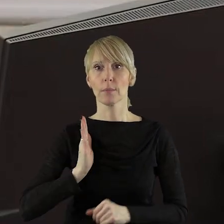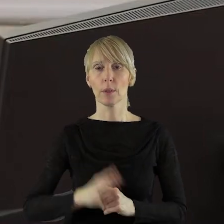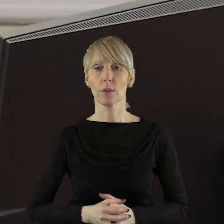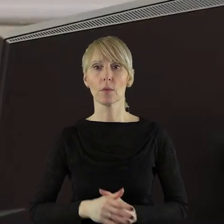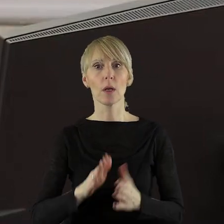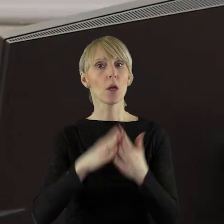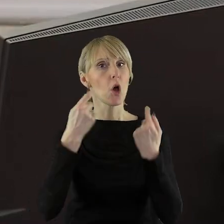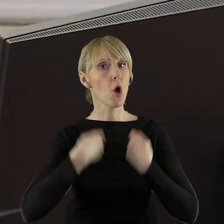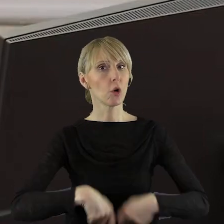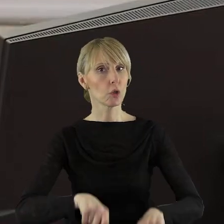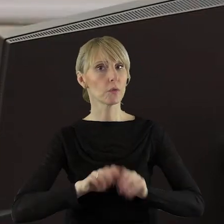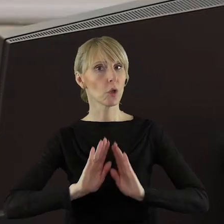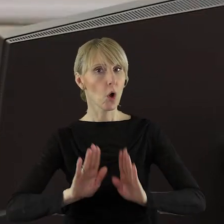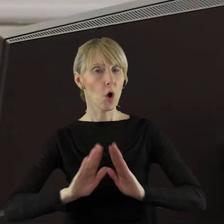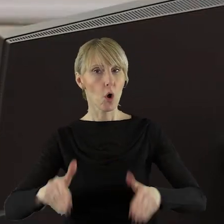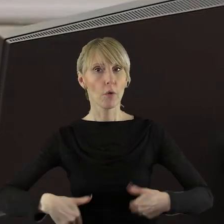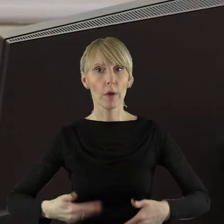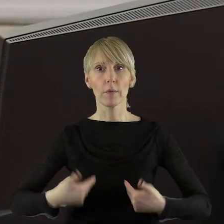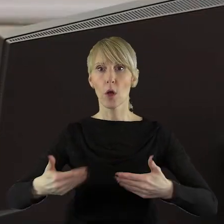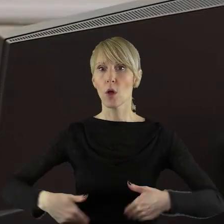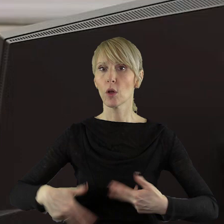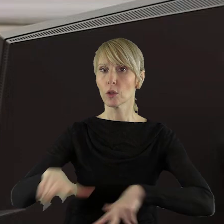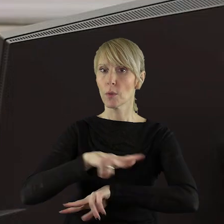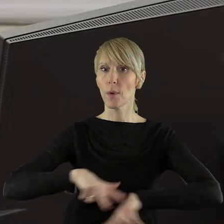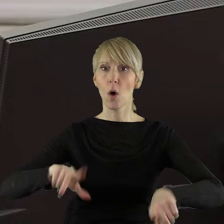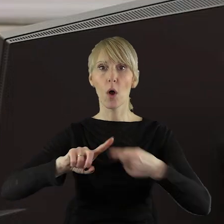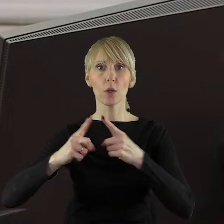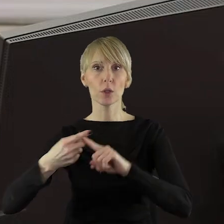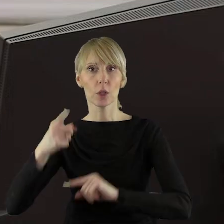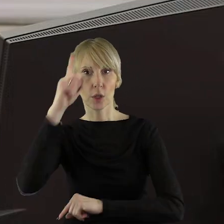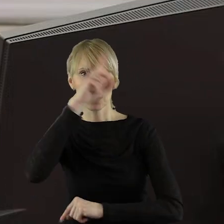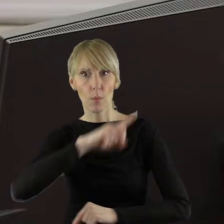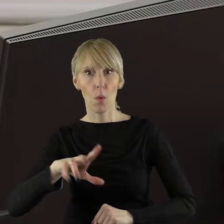Komisję Rolnictwa i Ochrony Środowiska, Komisję Ochrony Zdrowia, Rodziny i Polityki Społecznej,